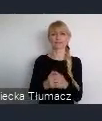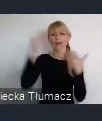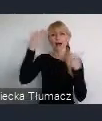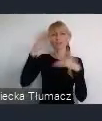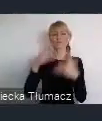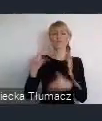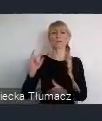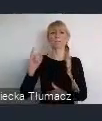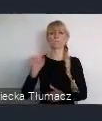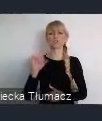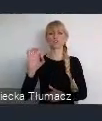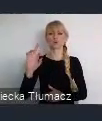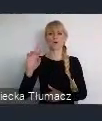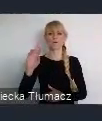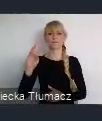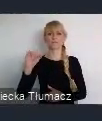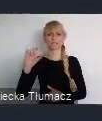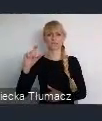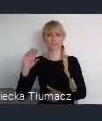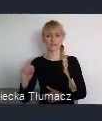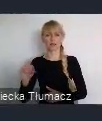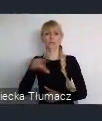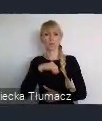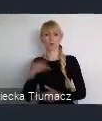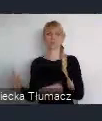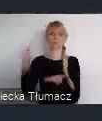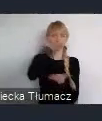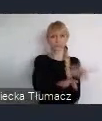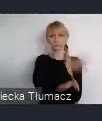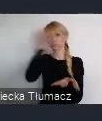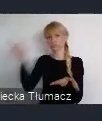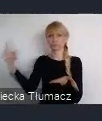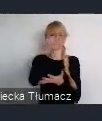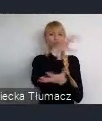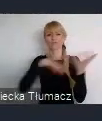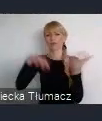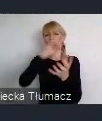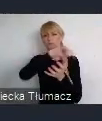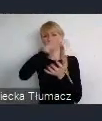Z którego można latać w różne części świata albo tych duzych komunikacyjnych